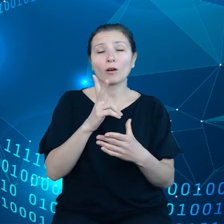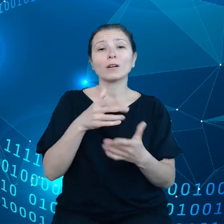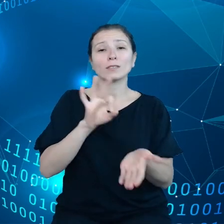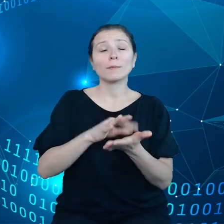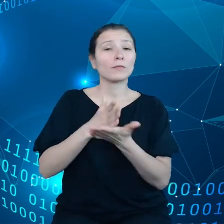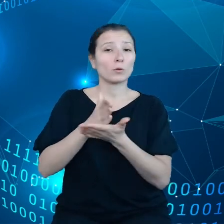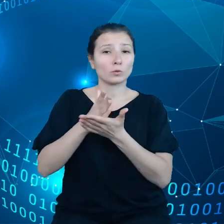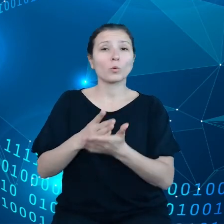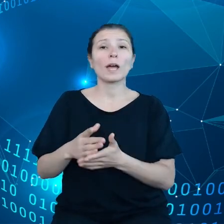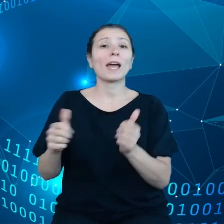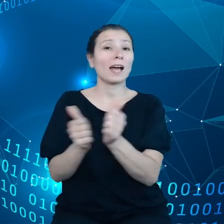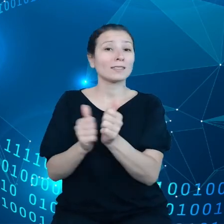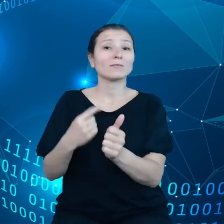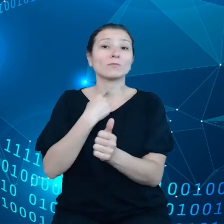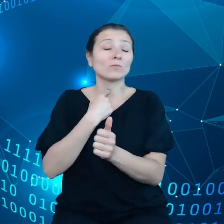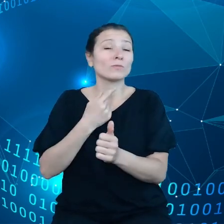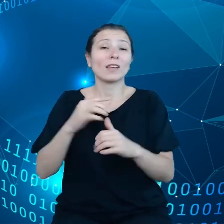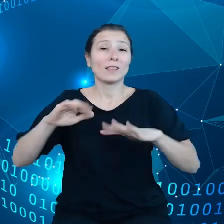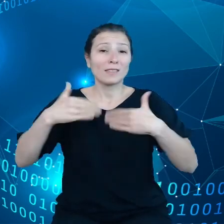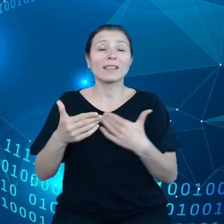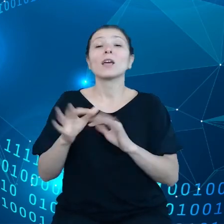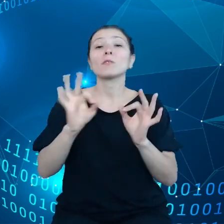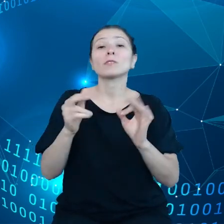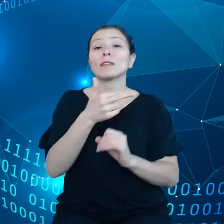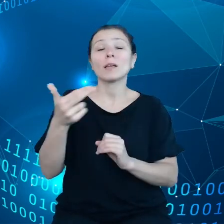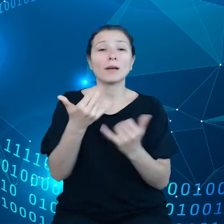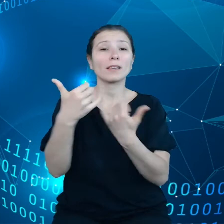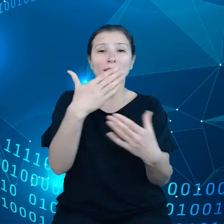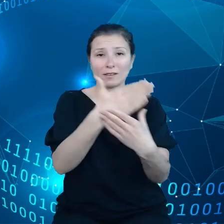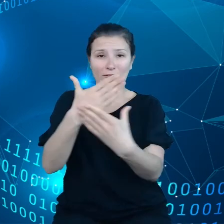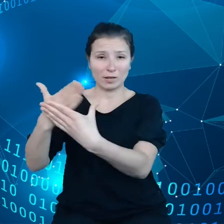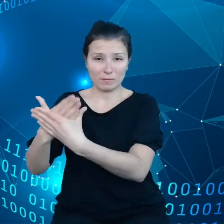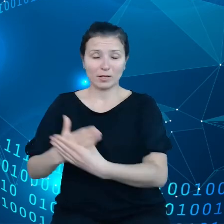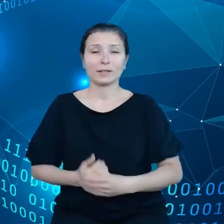do innych firm do podmiotów trzecich.